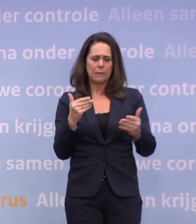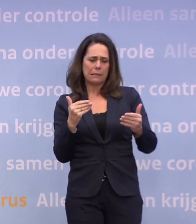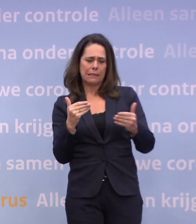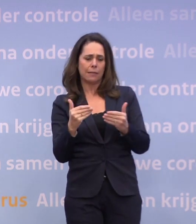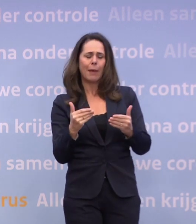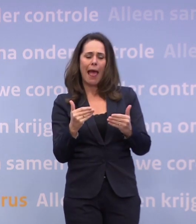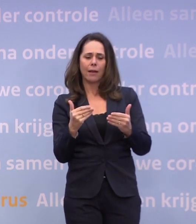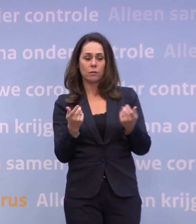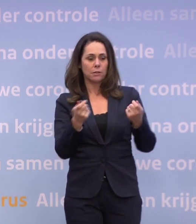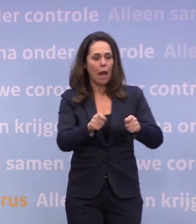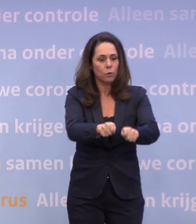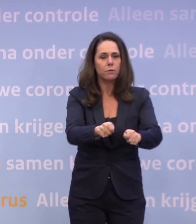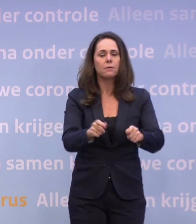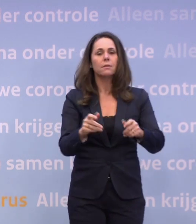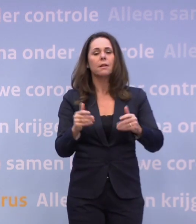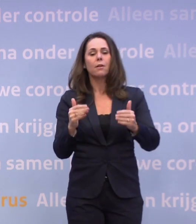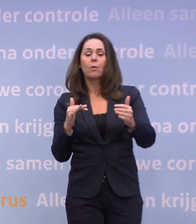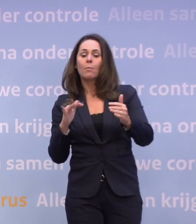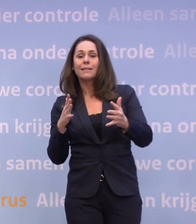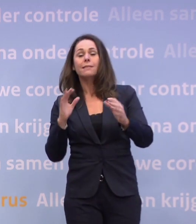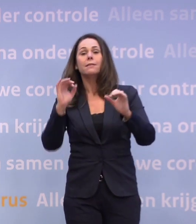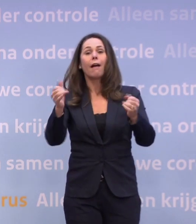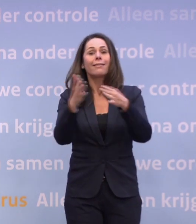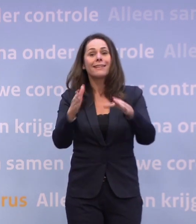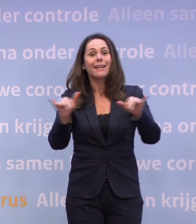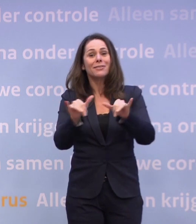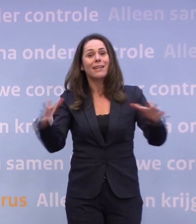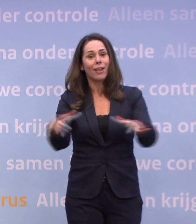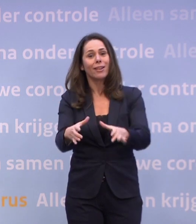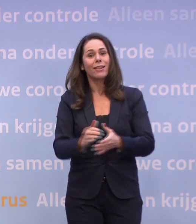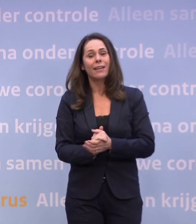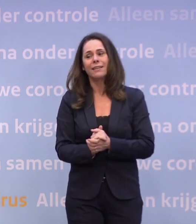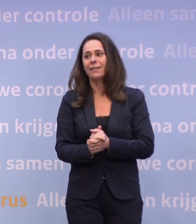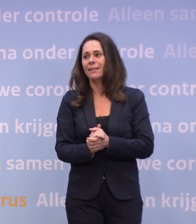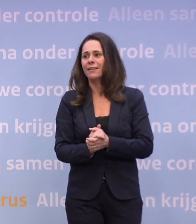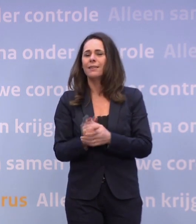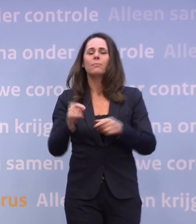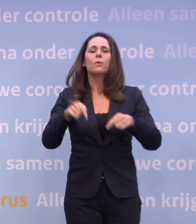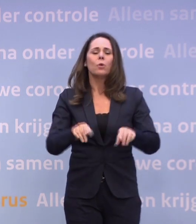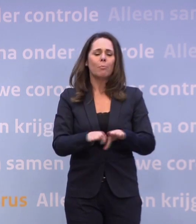...dat we in ieder geval kerst met z'n allen kunnen vieren, waarom sluit u dat dan uit? Omdat op dit moment, op basis van de cijfers zoals ze nu zijn...